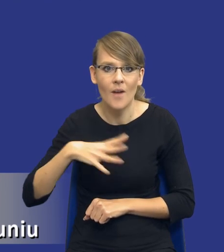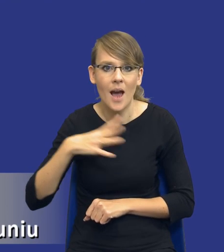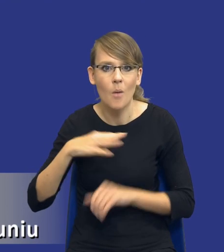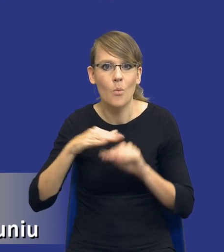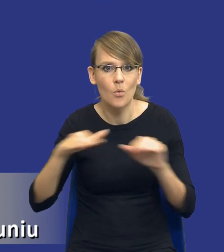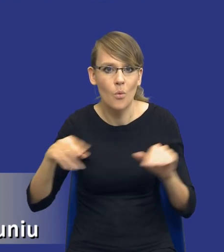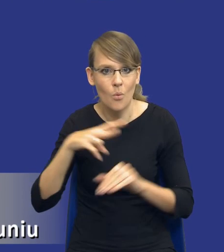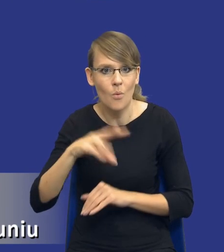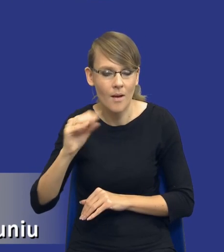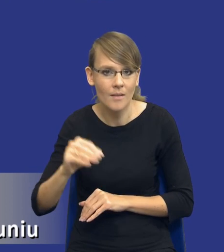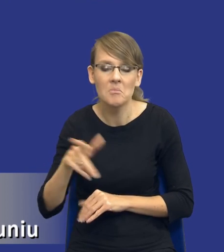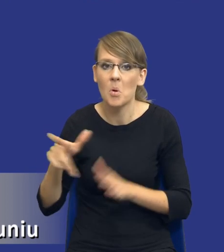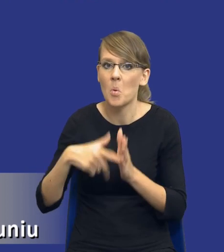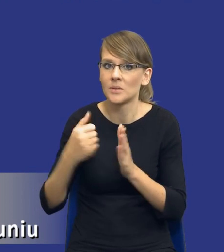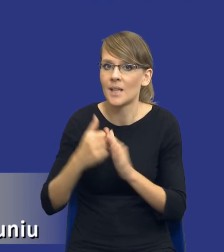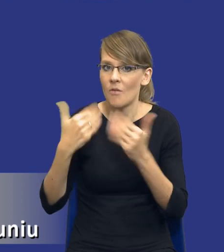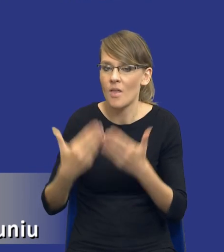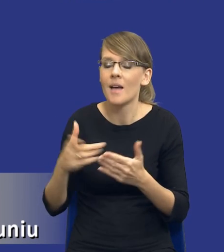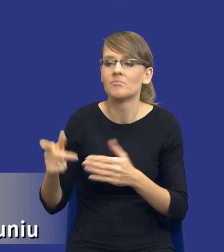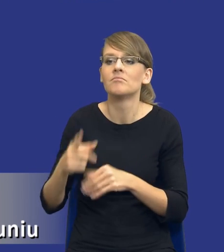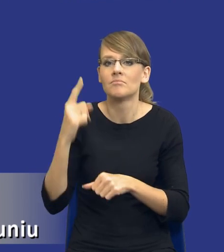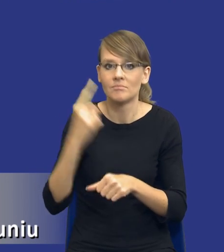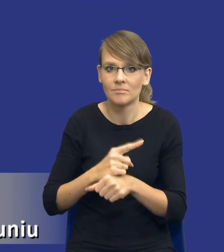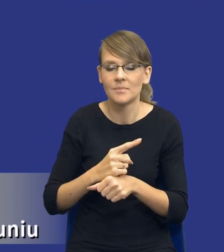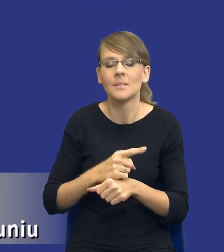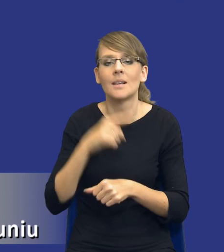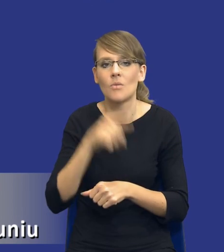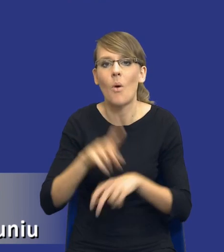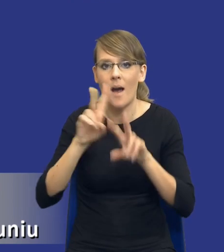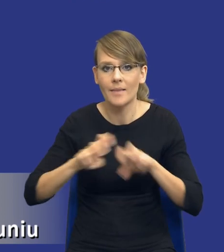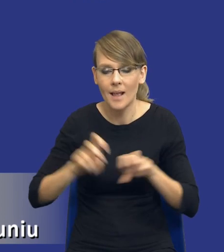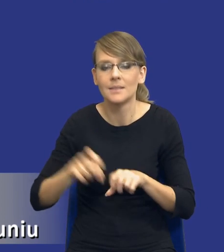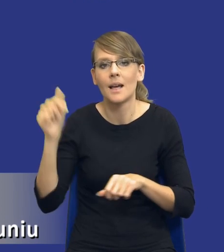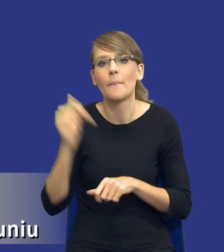Zatem ustawodawca zadecydował, że tego typu analizę należy prowadzić